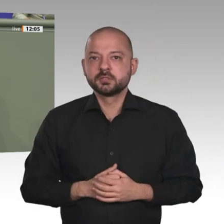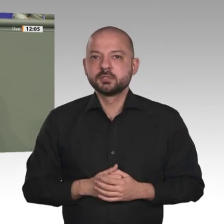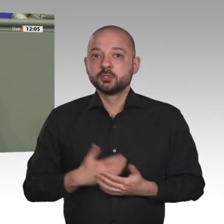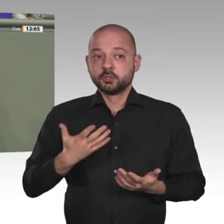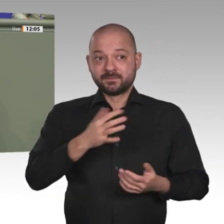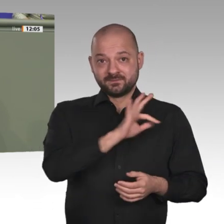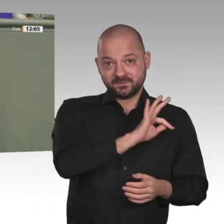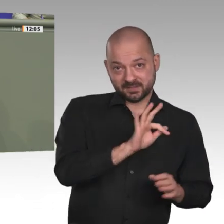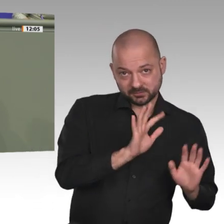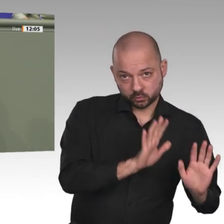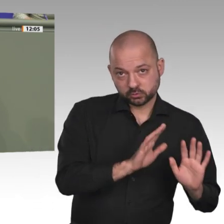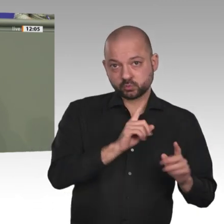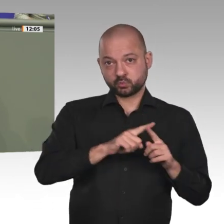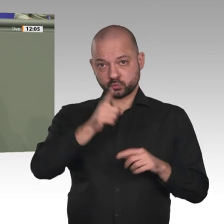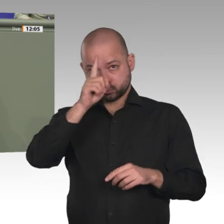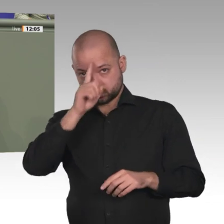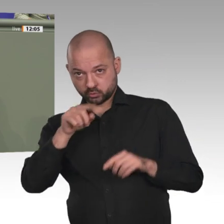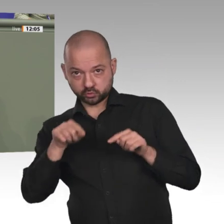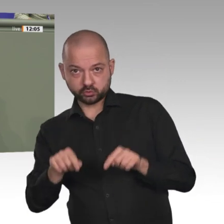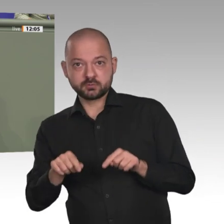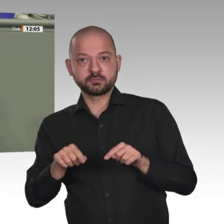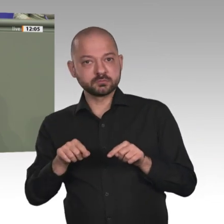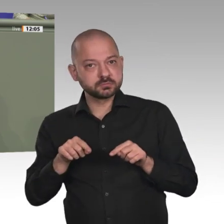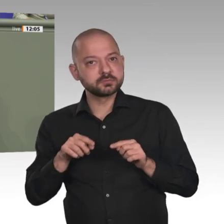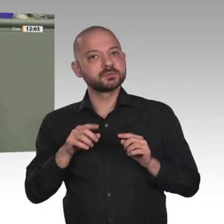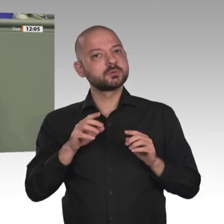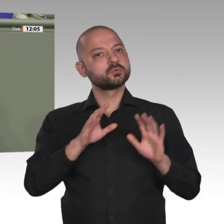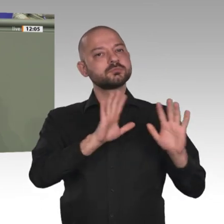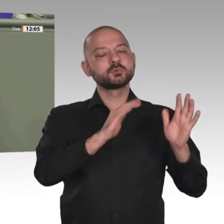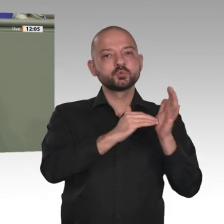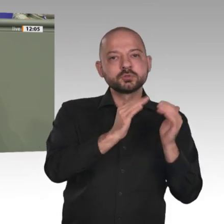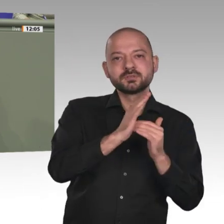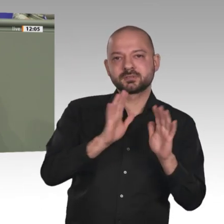denn über die Ziele sind wir uns schließlich einig auch in den Vereinten Nationen. Dieses